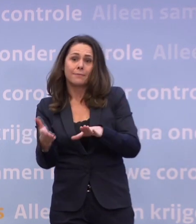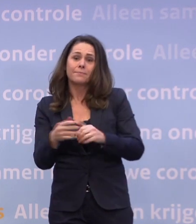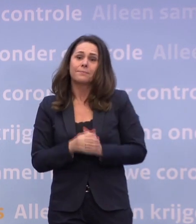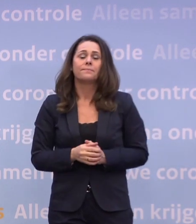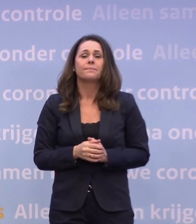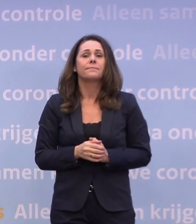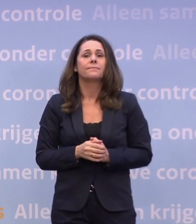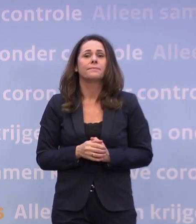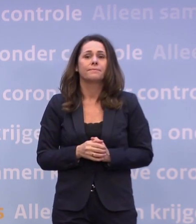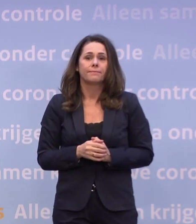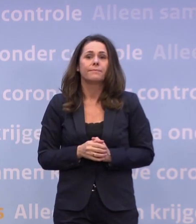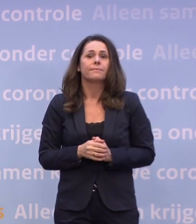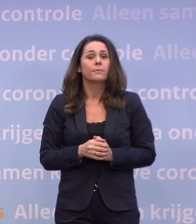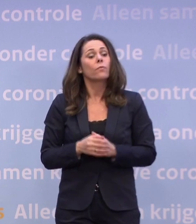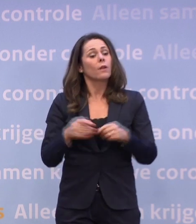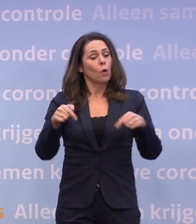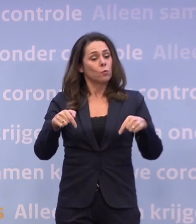Inmiddels tellen we door corona...